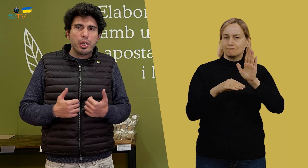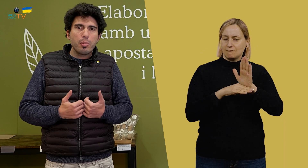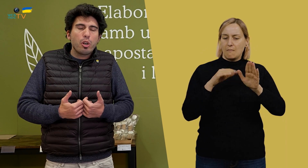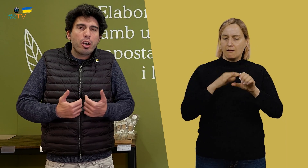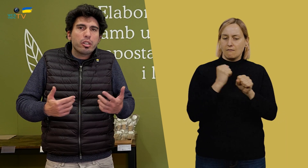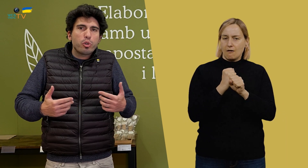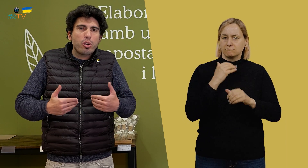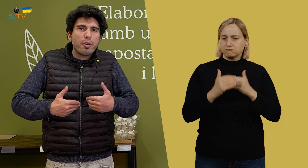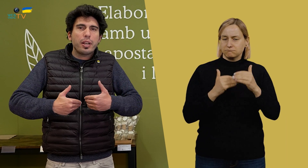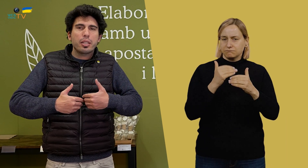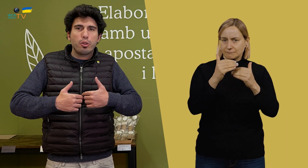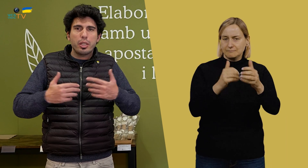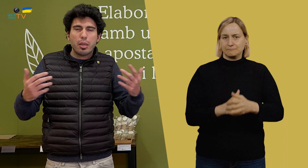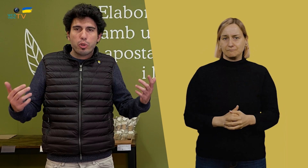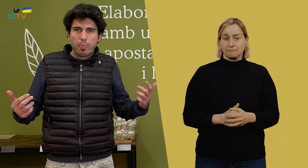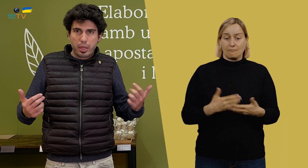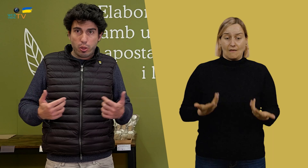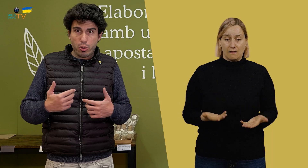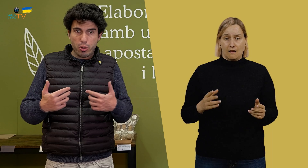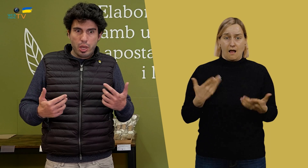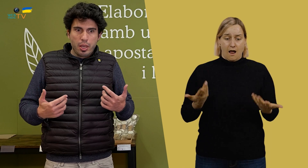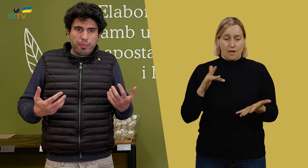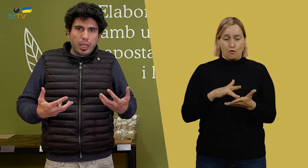y, bueno, ahora estamos en una fase donde estamos empezando, digamos.